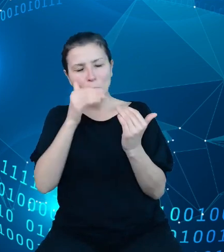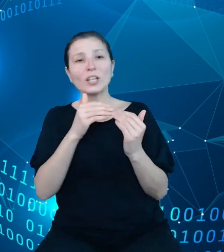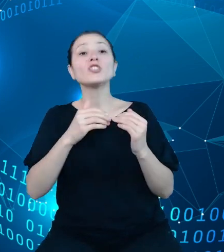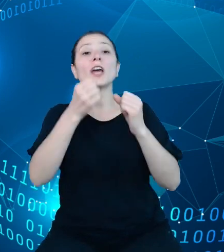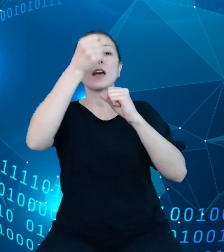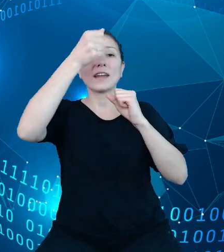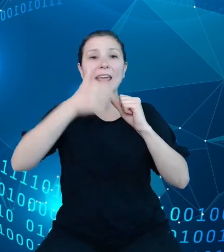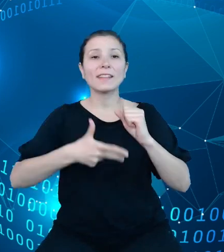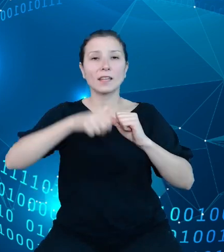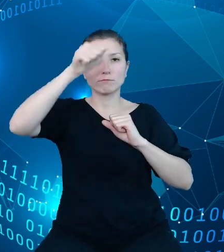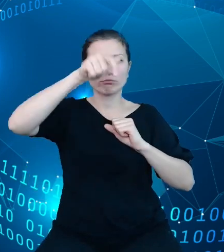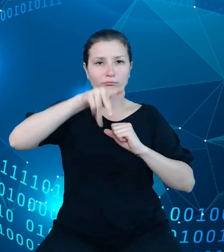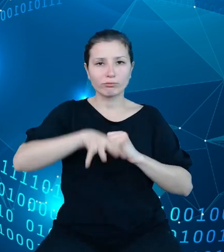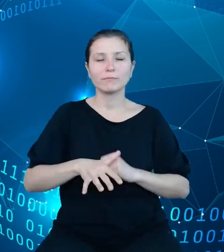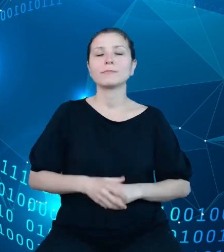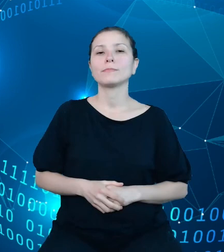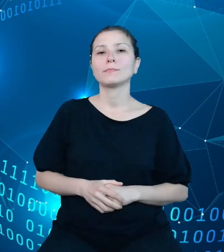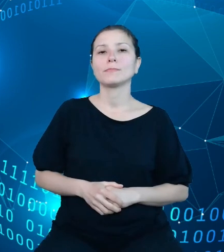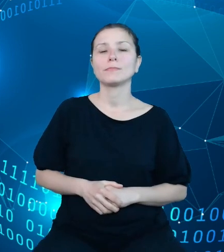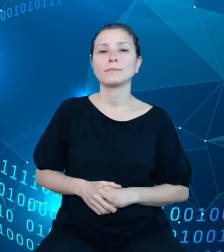Ze strony natomiast szeroko rozumianego sektora finansów